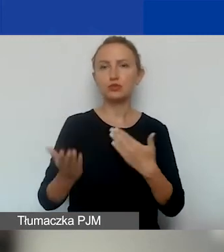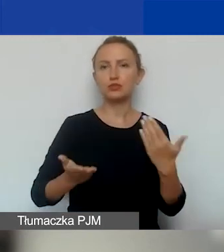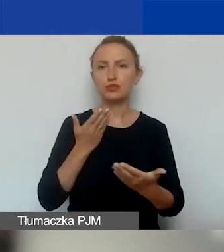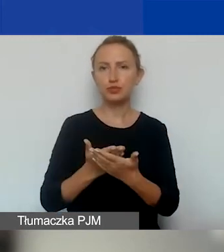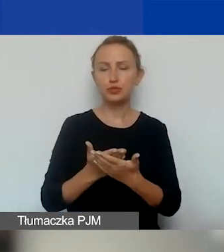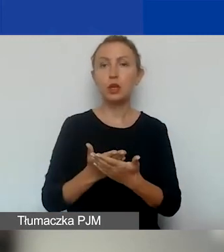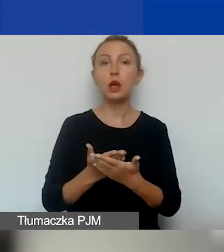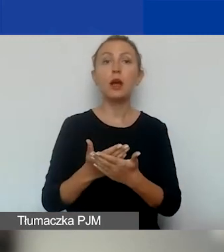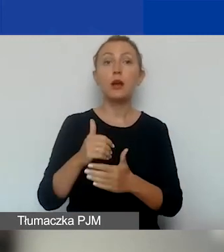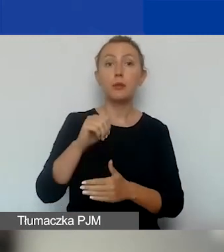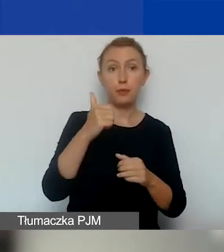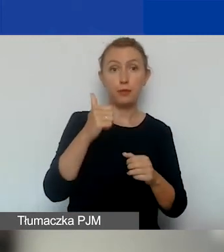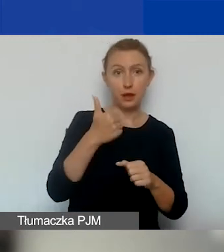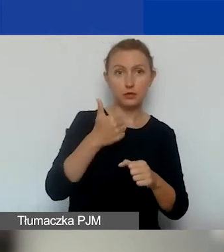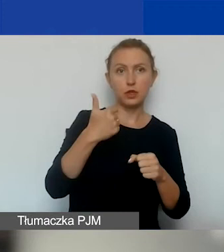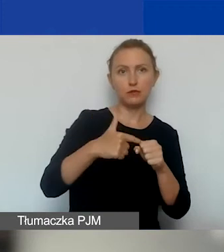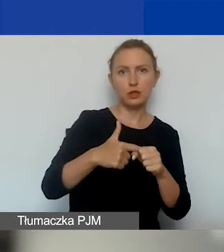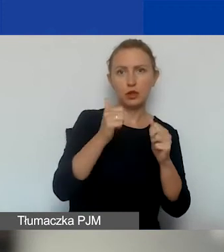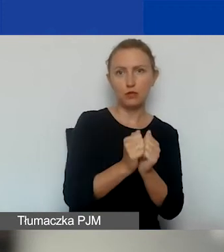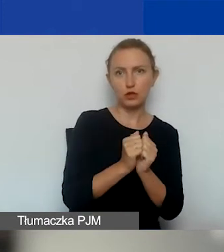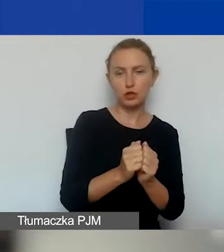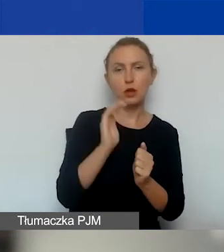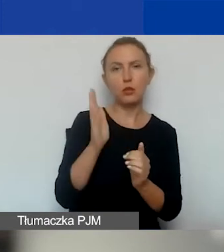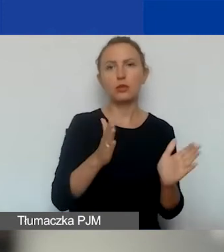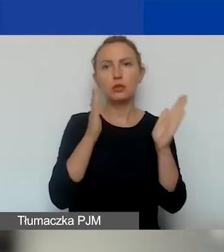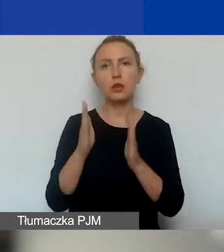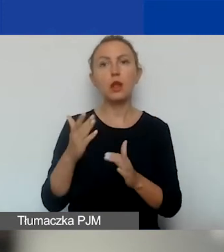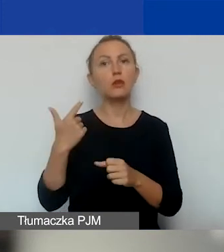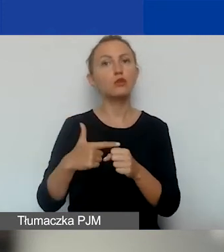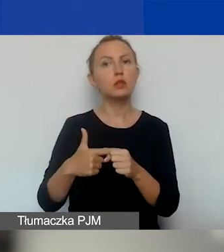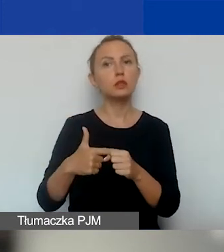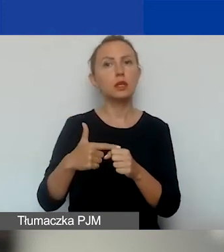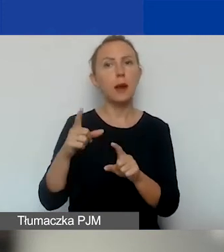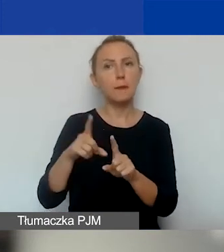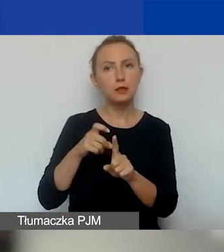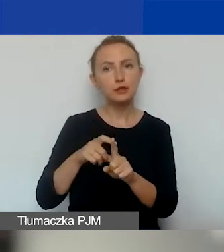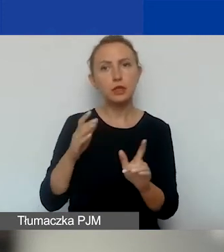Pierwszy 20 września, potem 20 października,